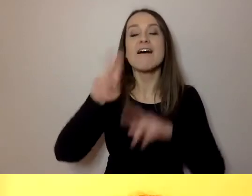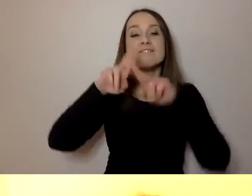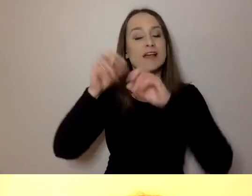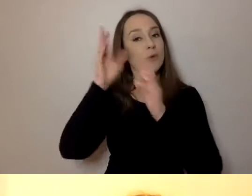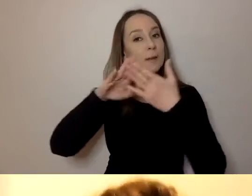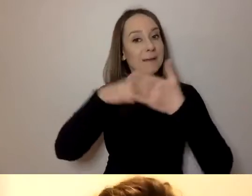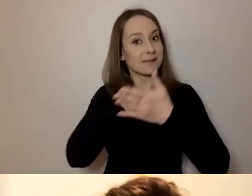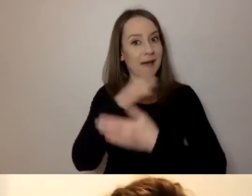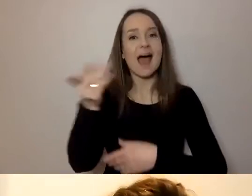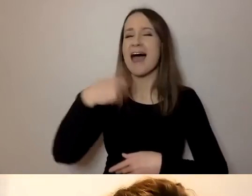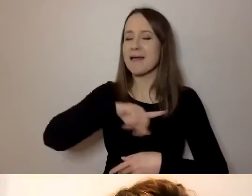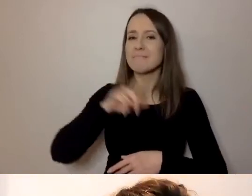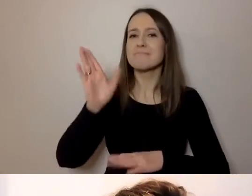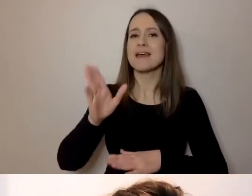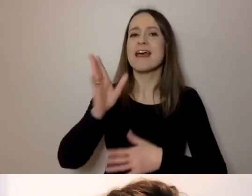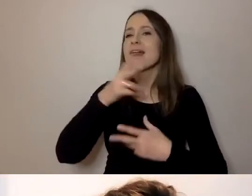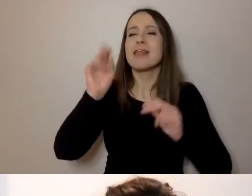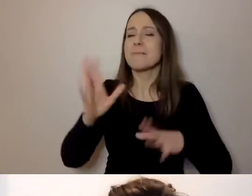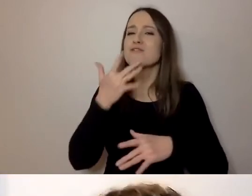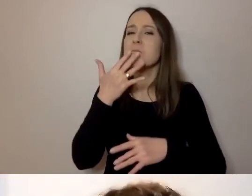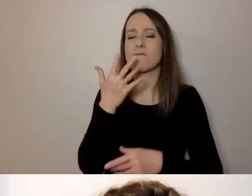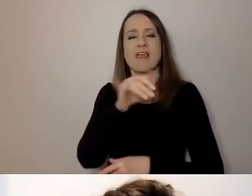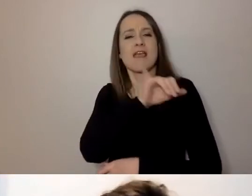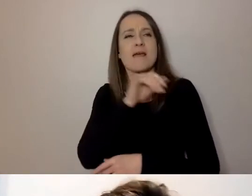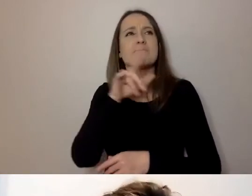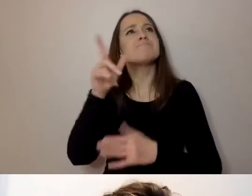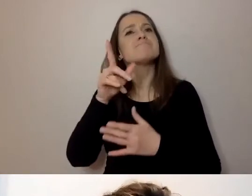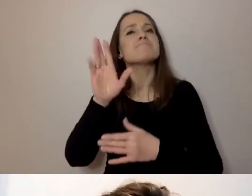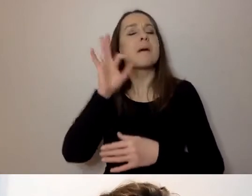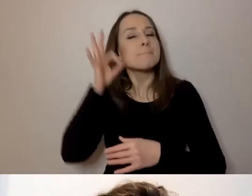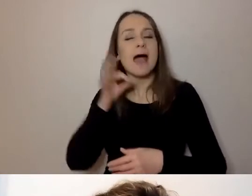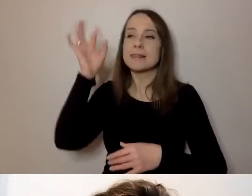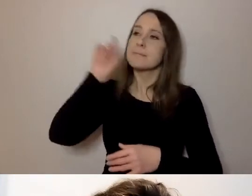Ale ustaliliśmy, że nie będzie tu pani i pana, tylko będziemy rozmawiać po ludzku i prosto,